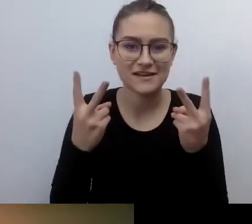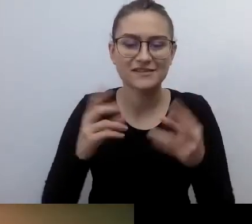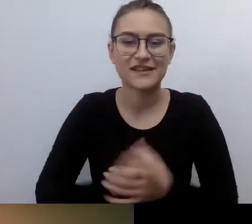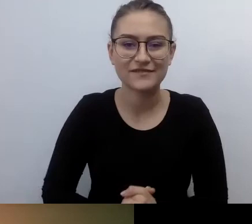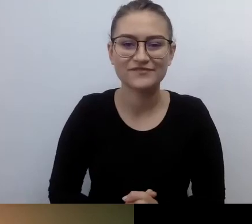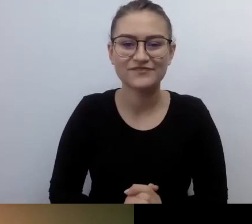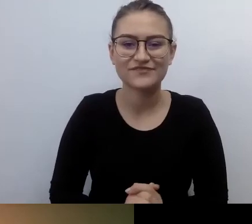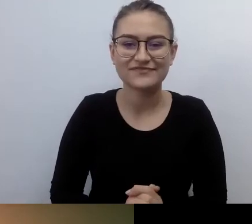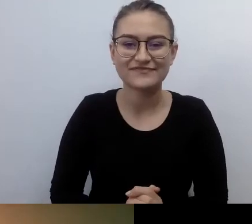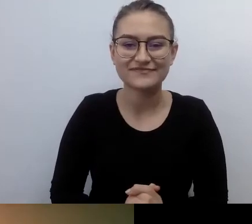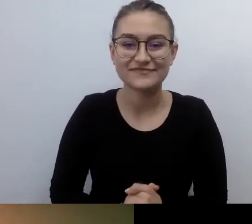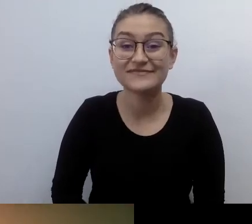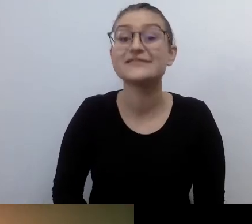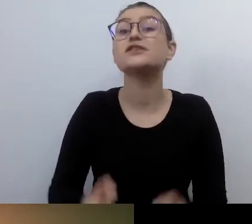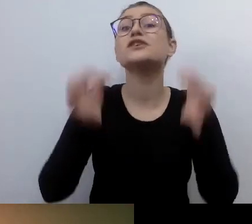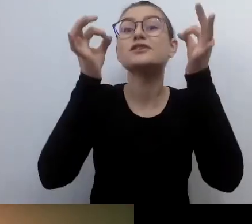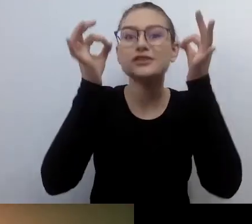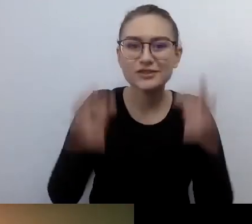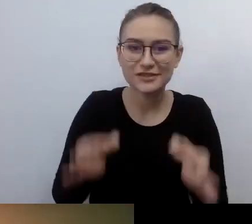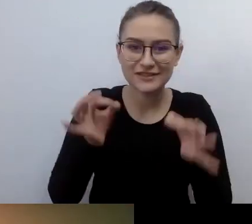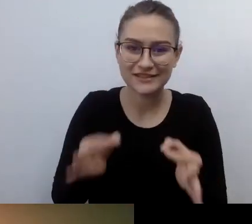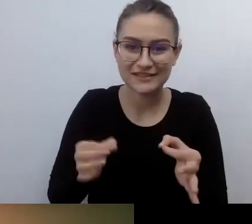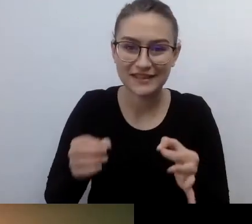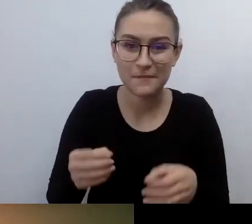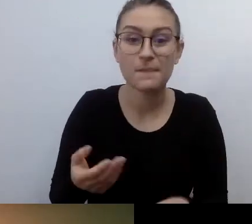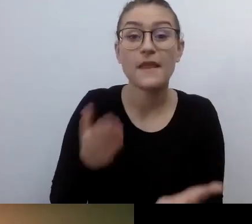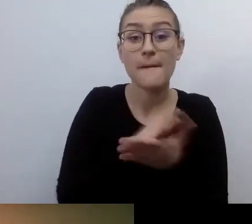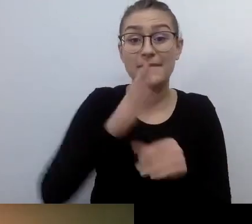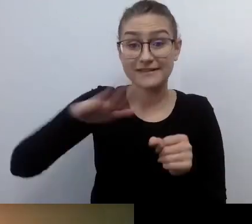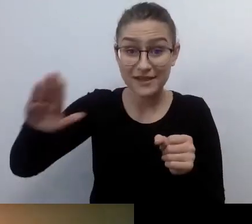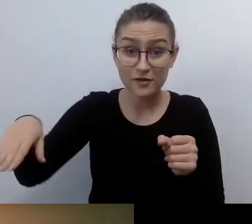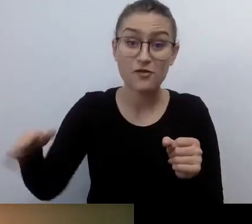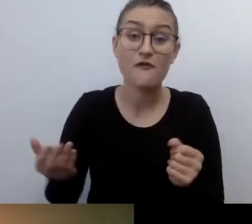że dzisiaj jest Międzynarodowy Dzień Osób z Niepełnosprawnościami. 3 grudnia.